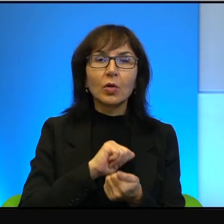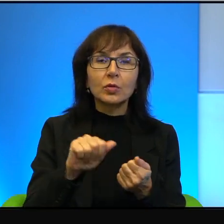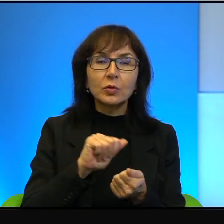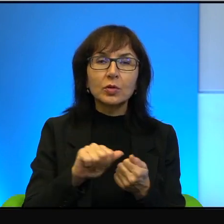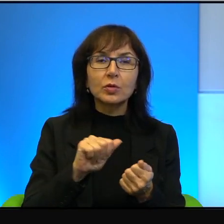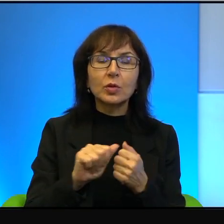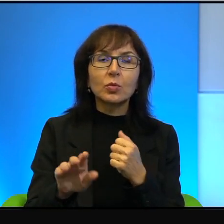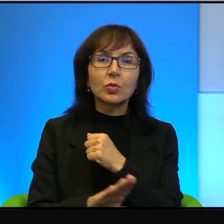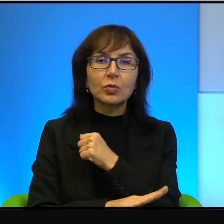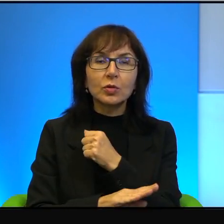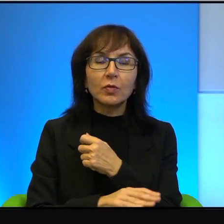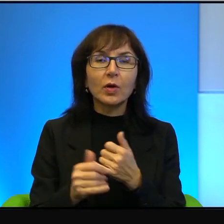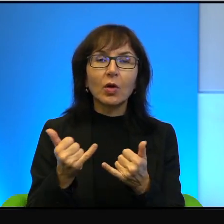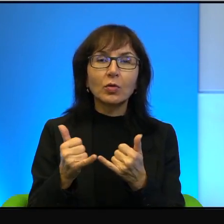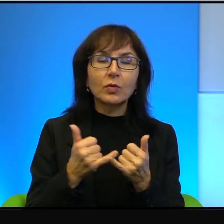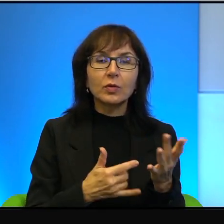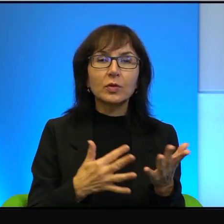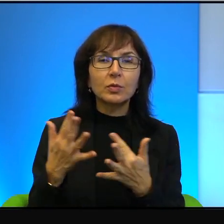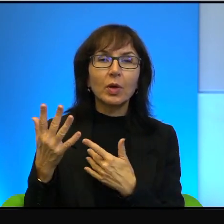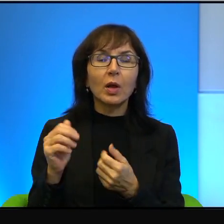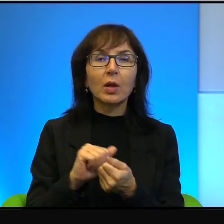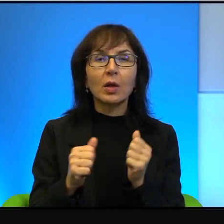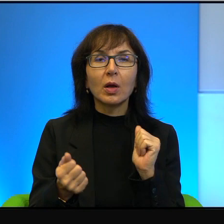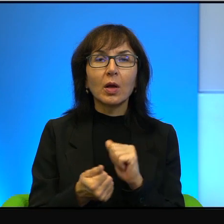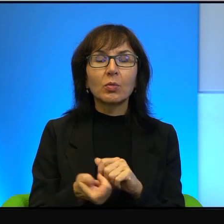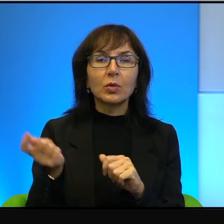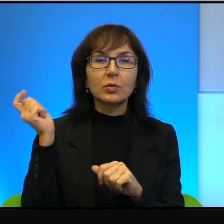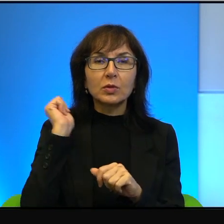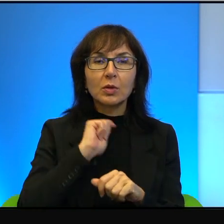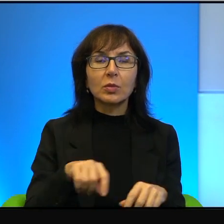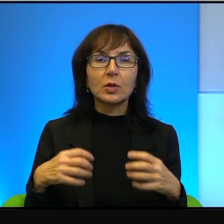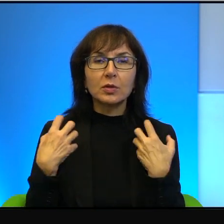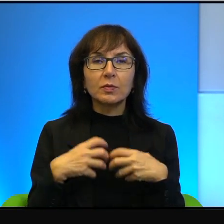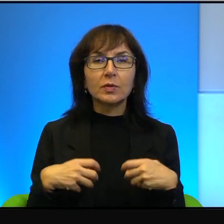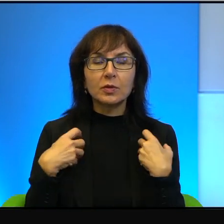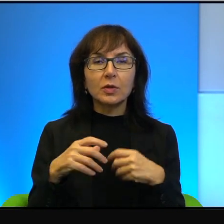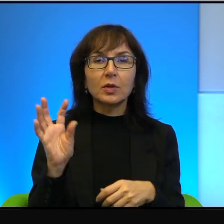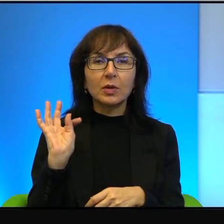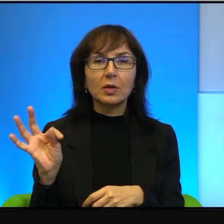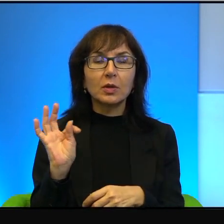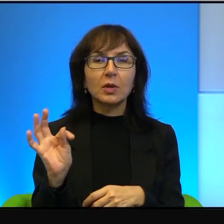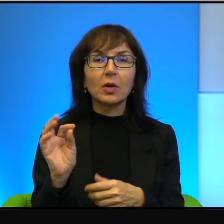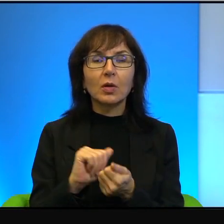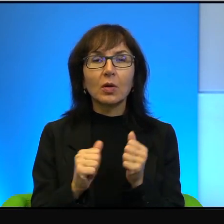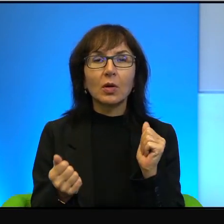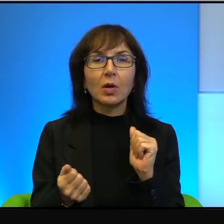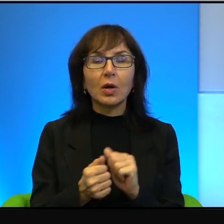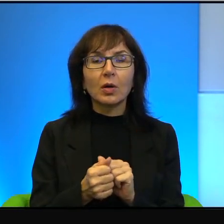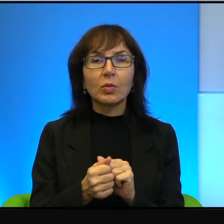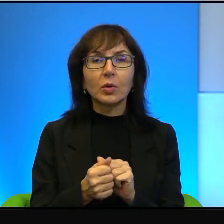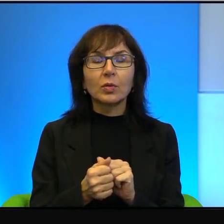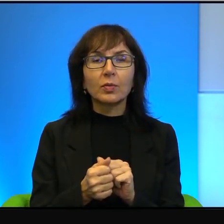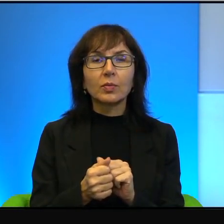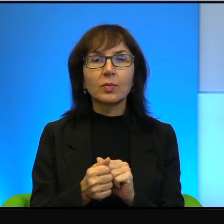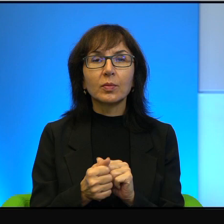spalę, albo zabiję mu zwierzęta jego albo pomaże,